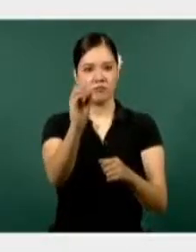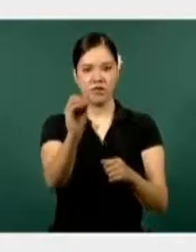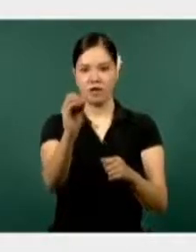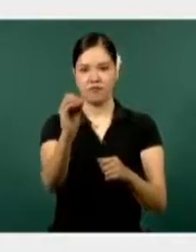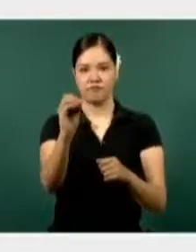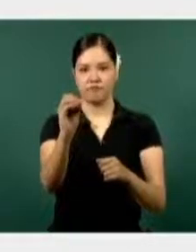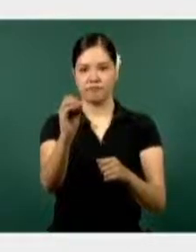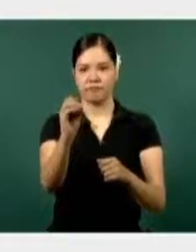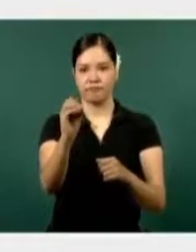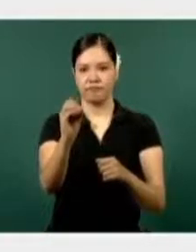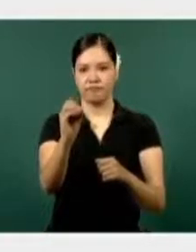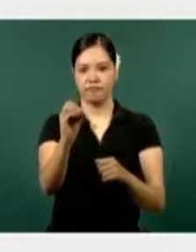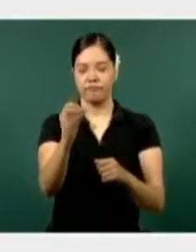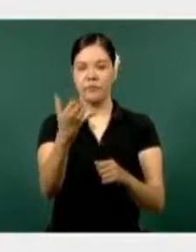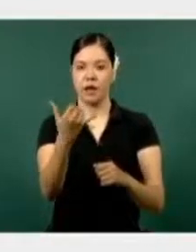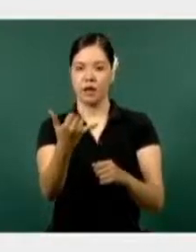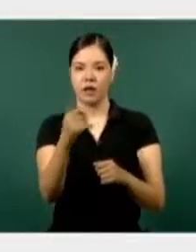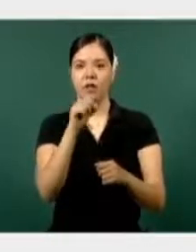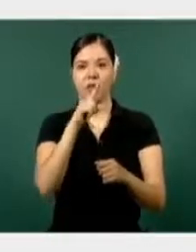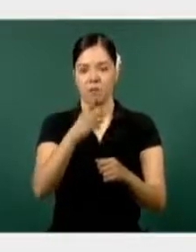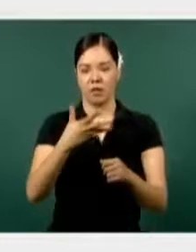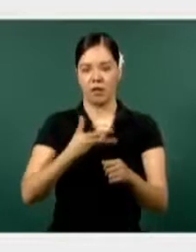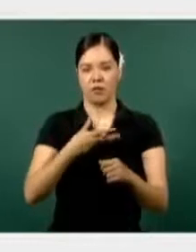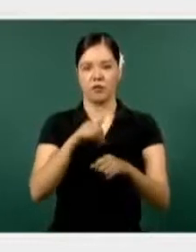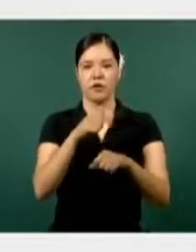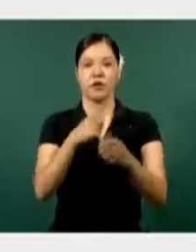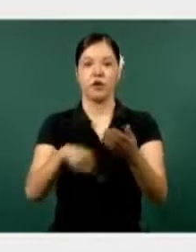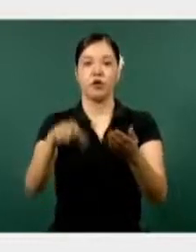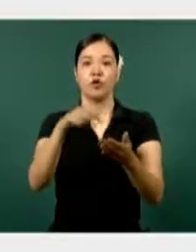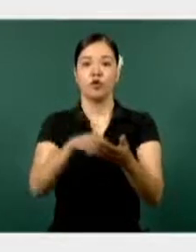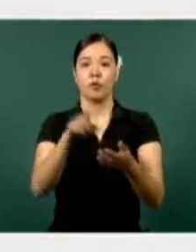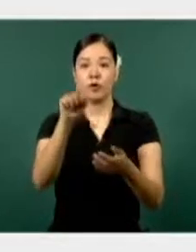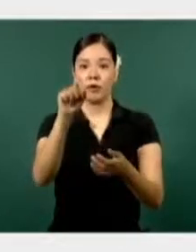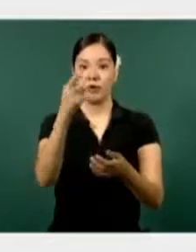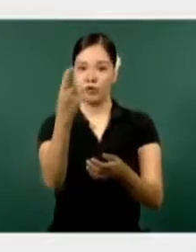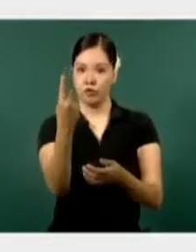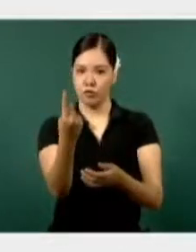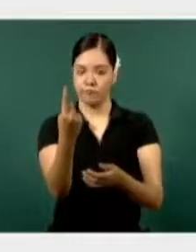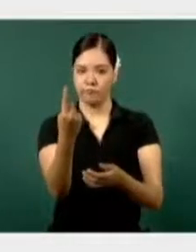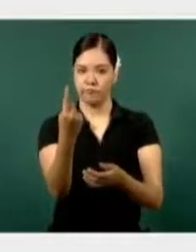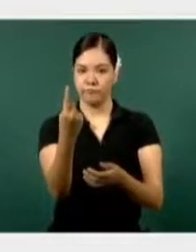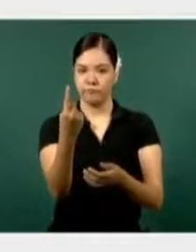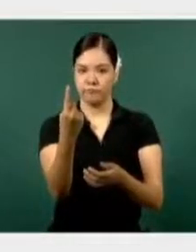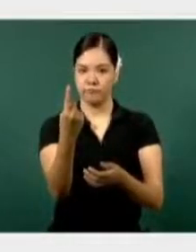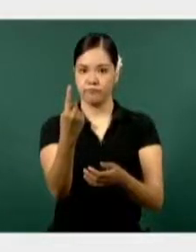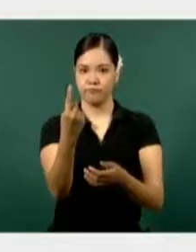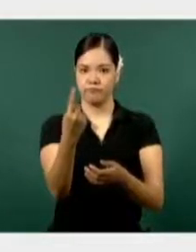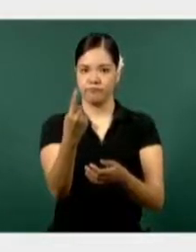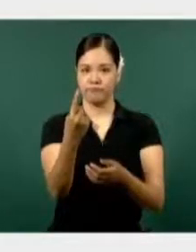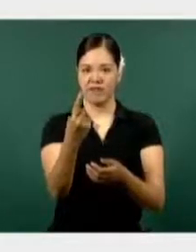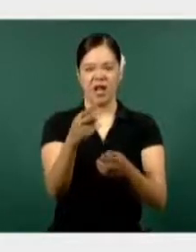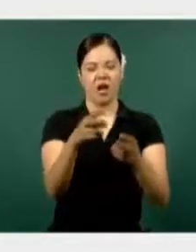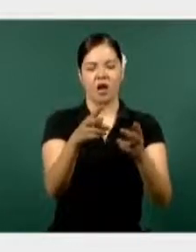Y ahí vemos el lugar, 21, acumulando todo lo que es delincuencia, delitos del orden